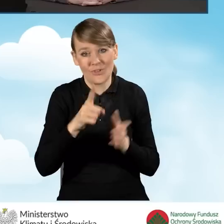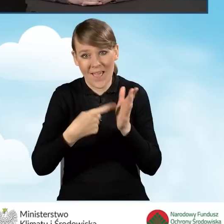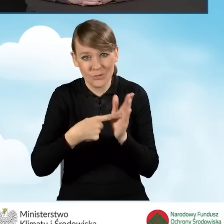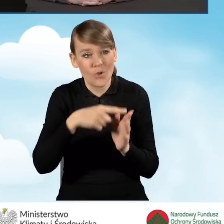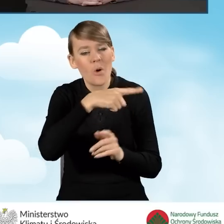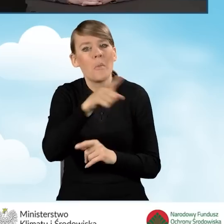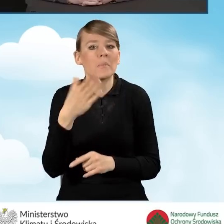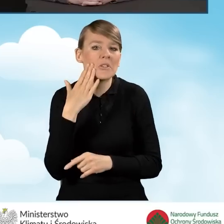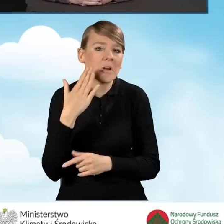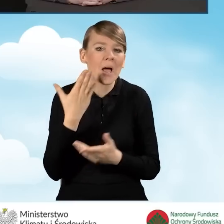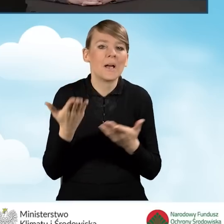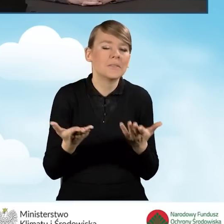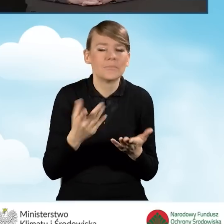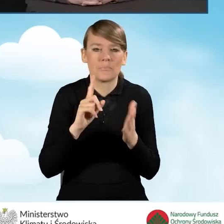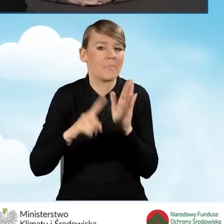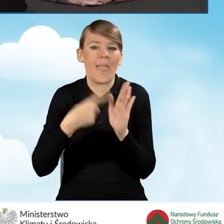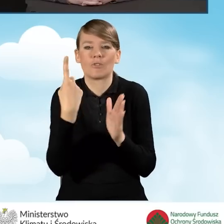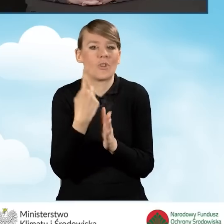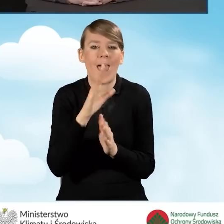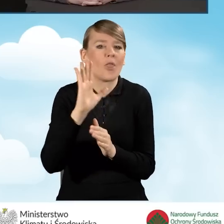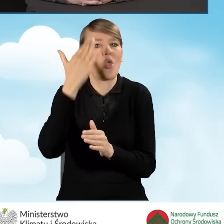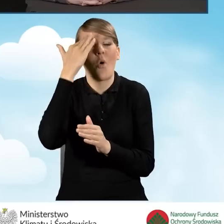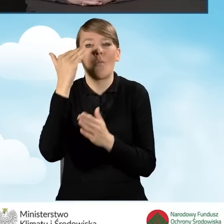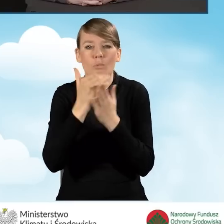o programie Czyste Powietrze. Więc to jest bardzo ważne,